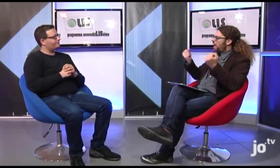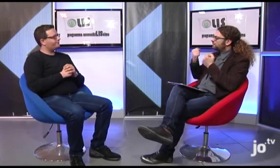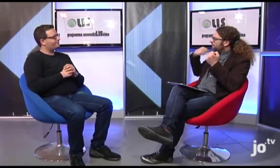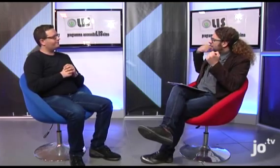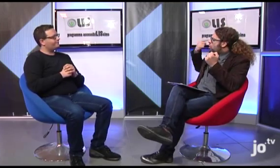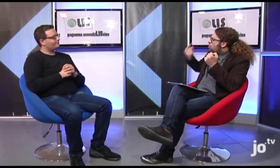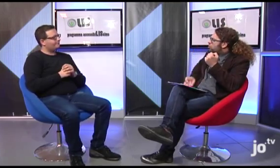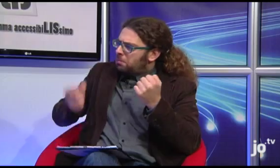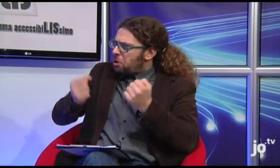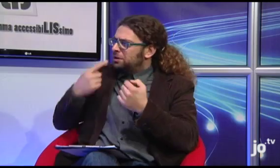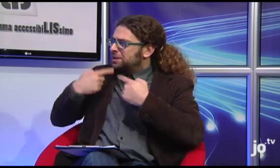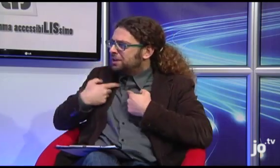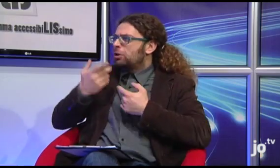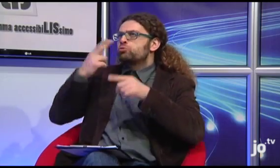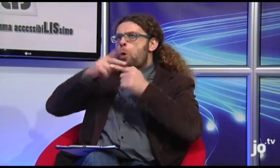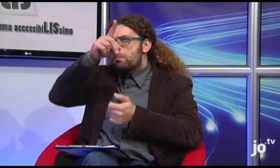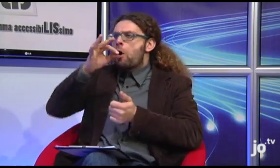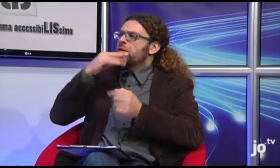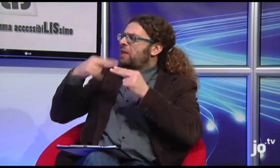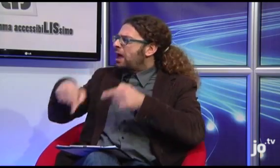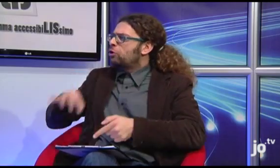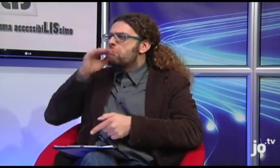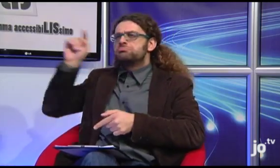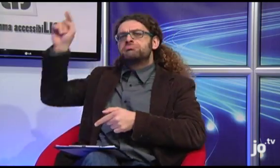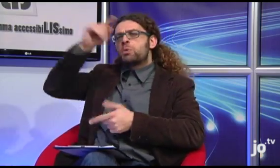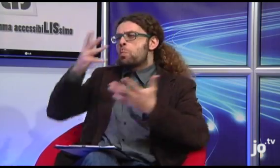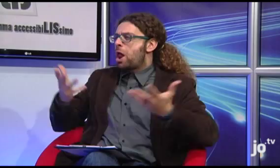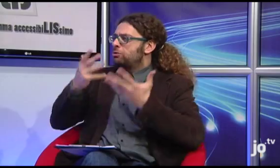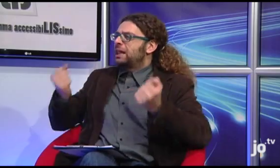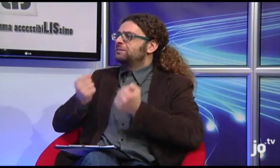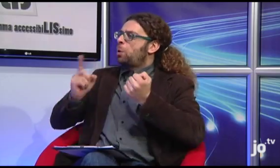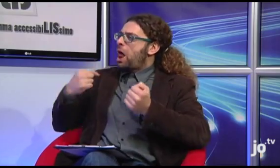Allora, potresti raccontarci quali attività sono state realizzate sinora da questi gruppi, a Roma, a Taranto, ma anche nelle altre città italiane?